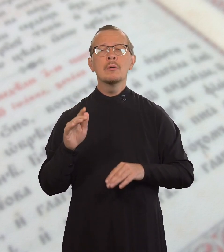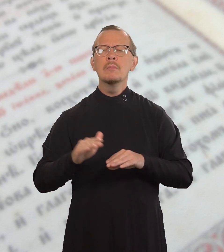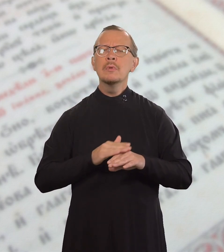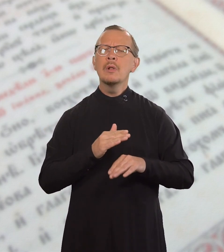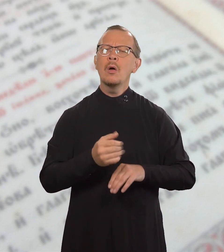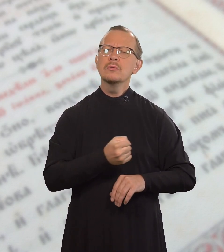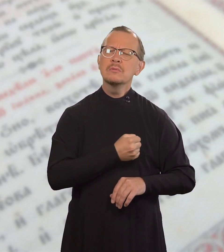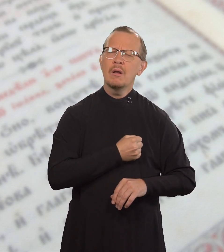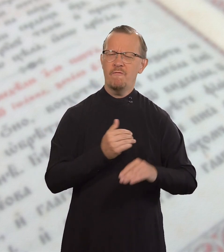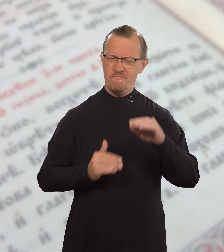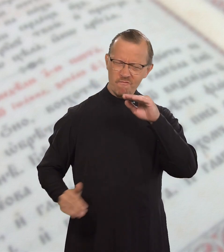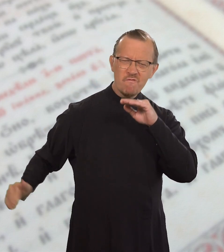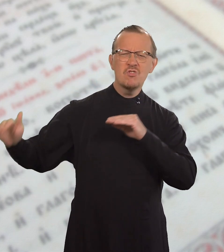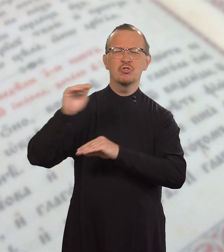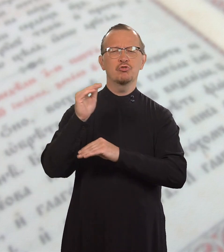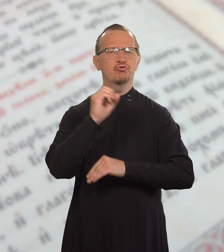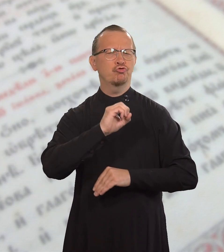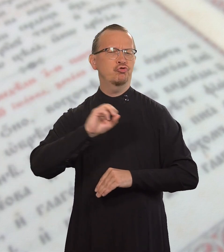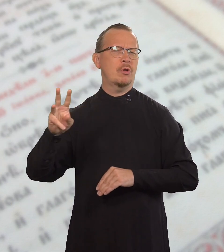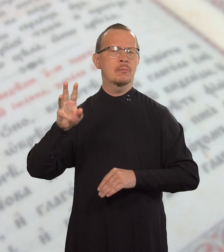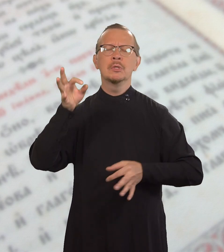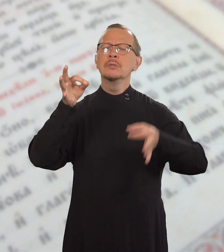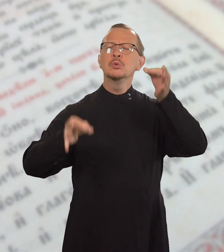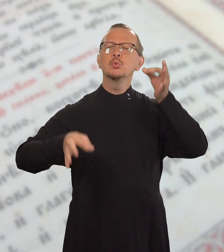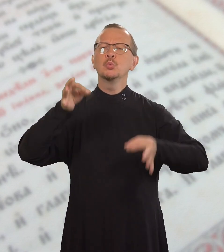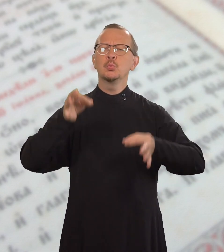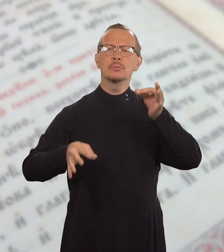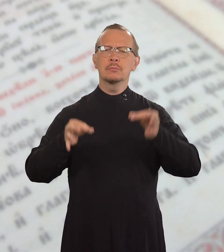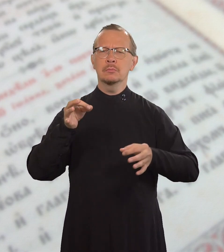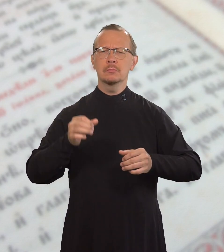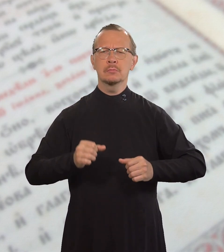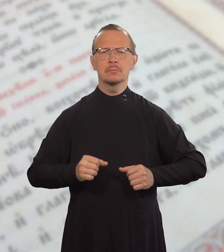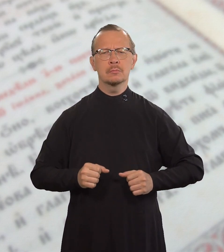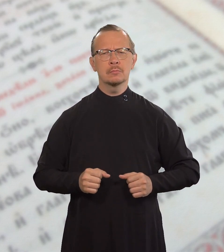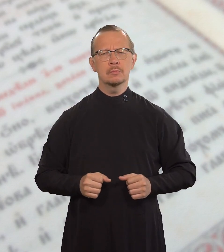потому что милость превыше суда.